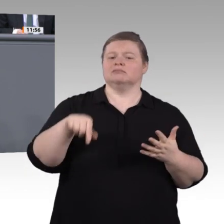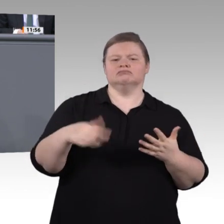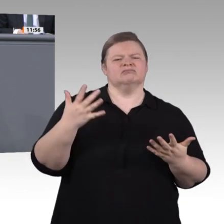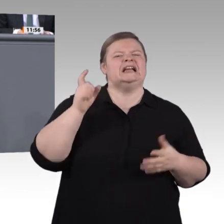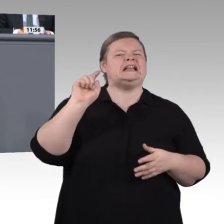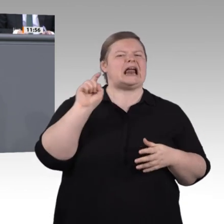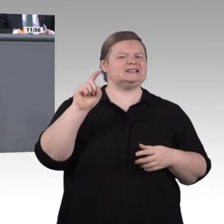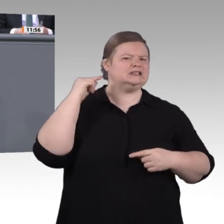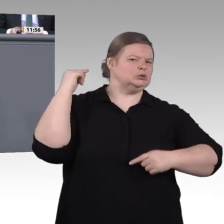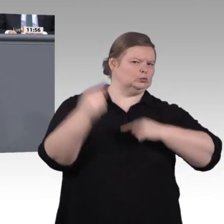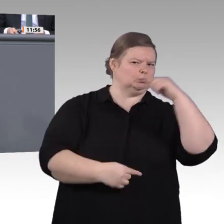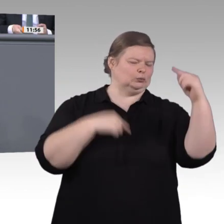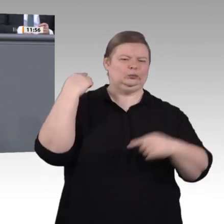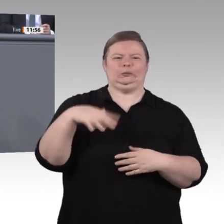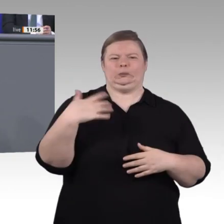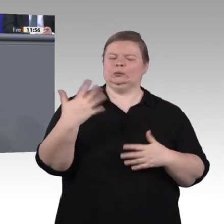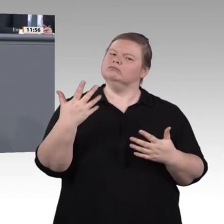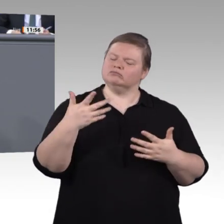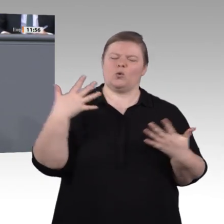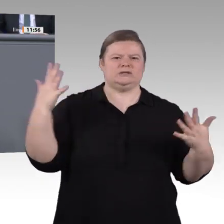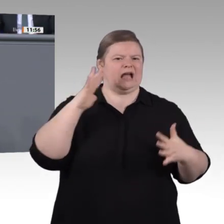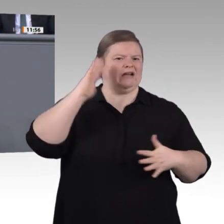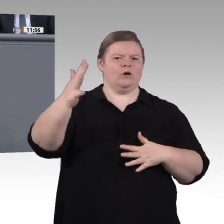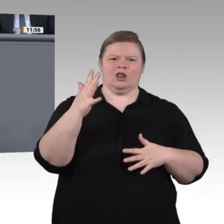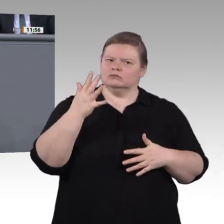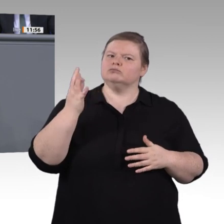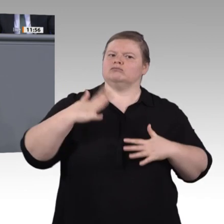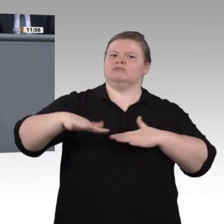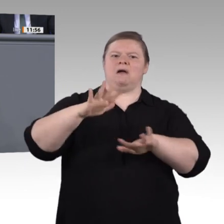ihre Unterrichtsinhalte gut zu dem passen, was sie in der betrieblichen Praxis erleben.